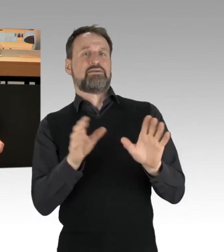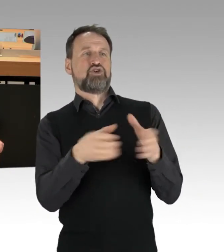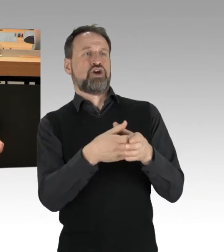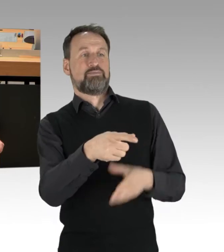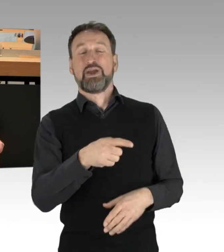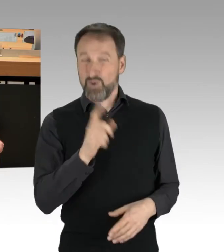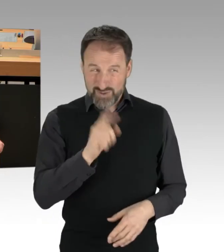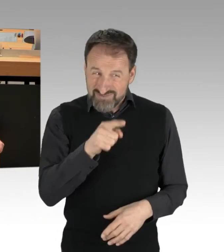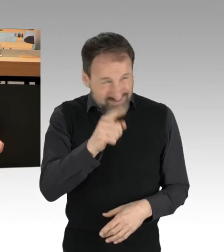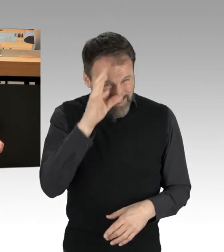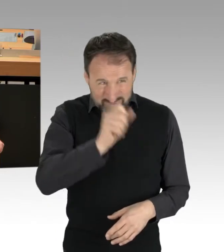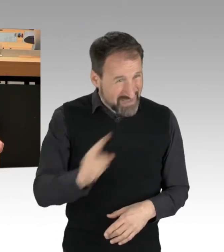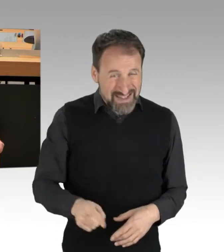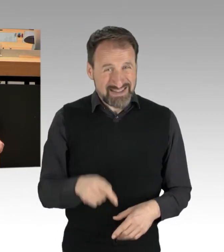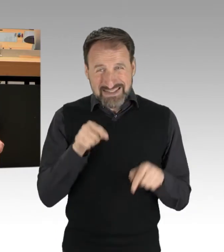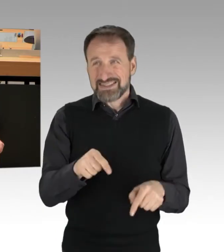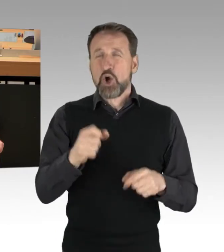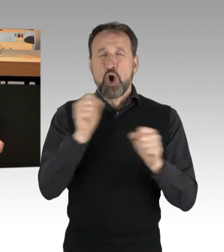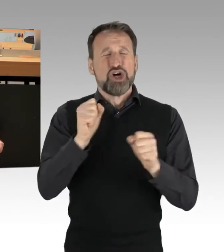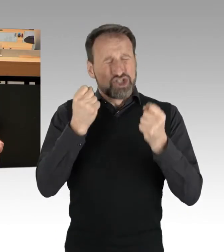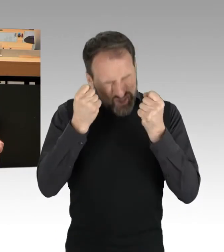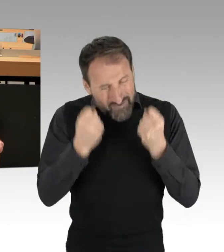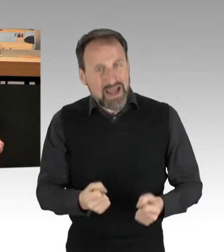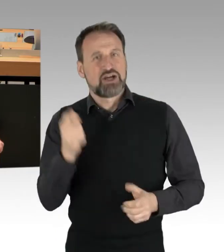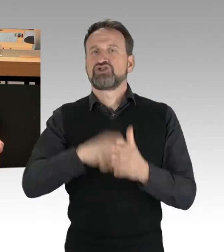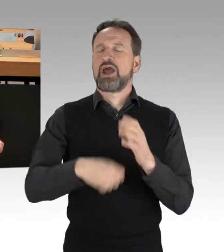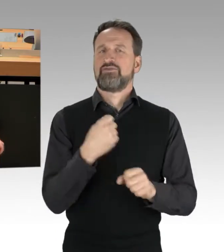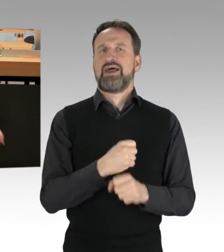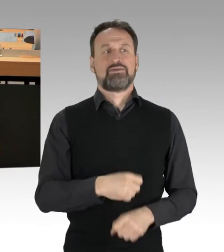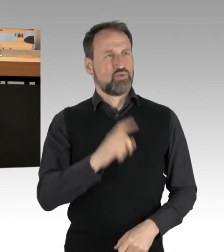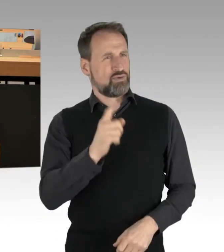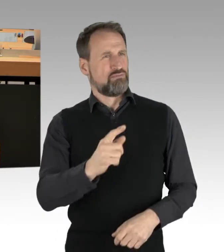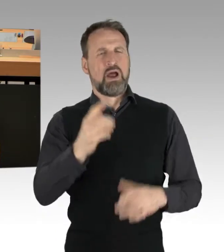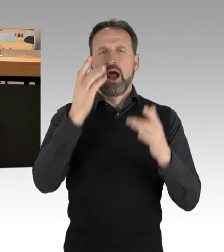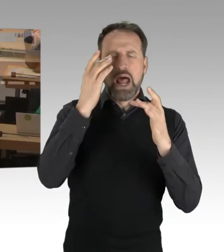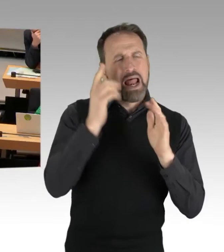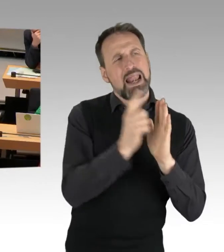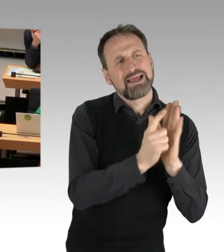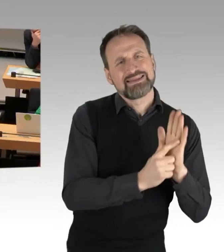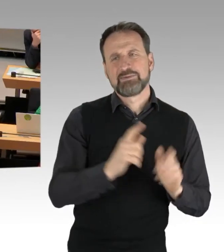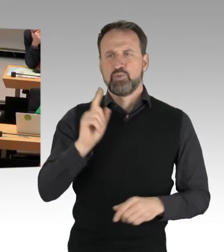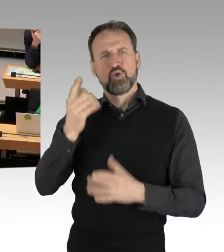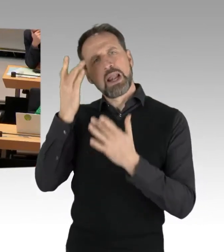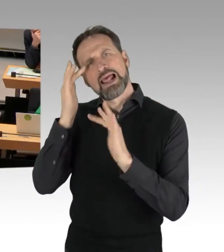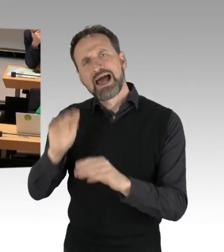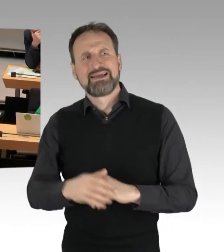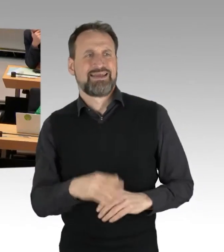dass es hier um Schwerststraftaten geht, und von Legitimität und Legalität hier rumschwurbeln, da muss ich schon sagen,